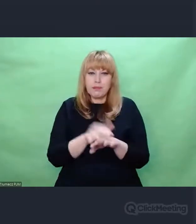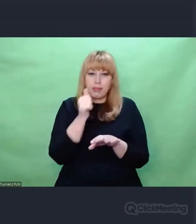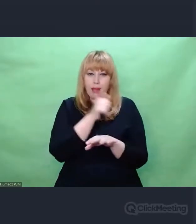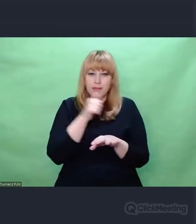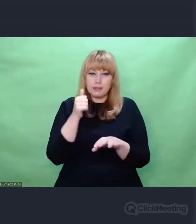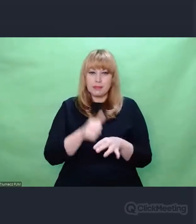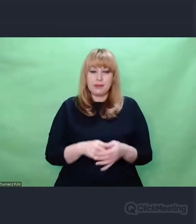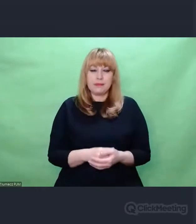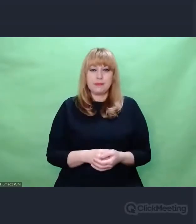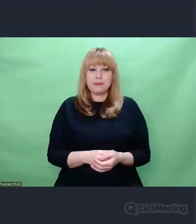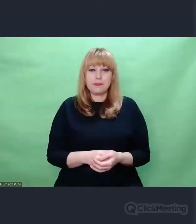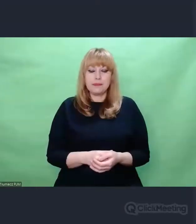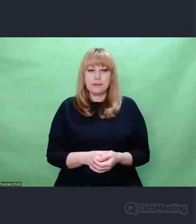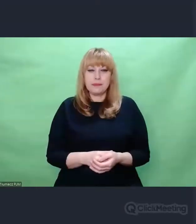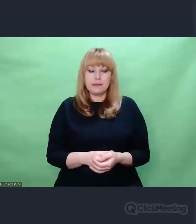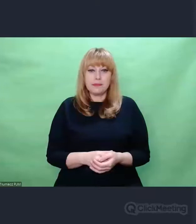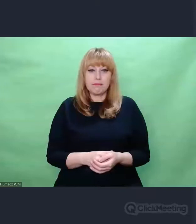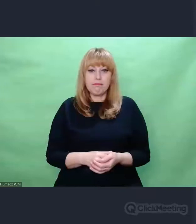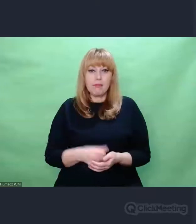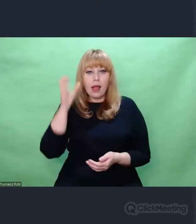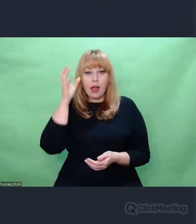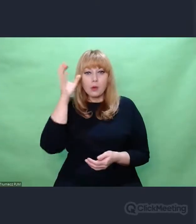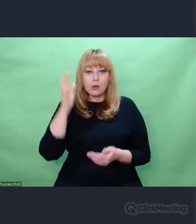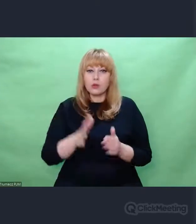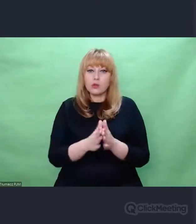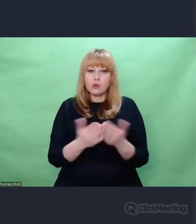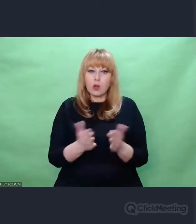Autor tej książki wspomina również o tym, że